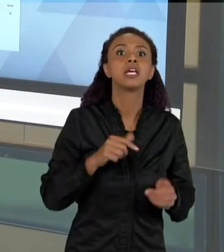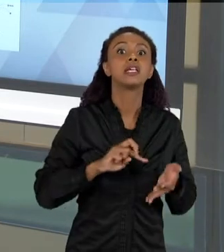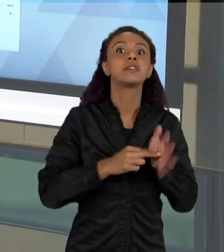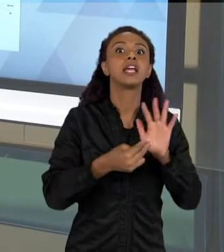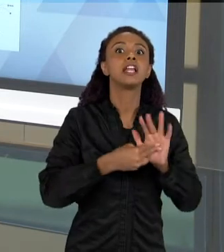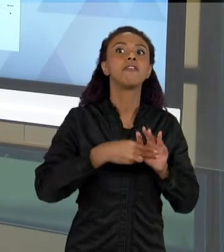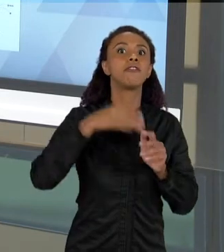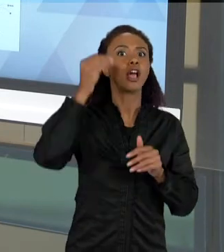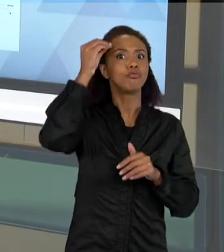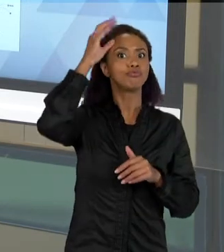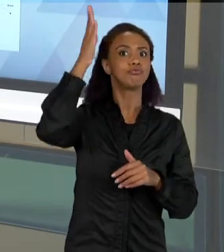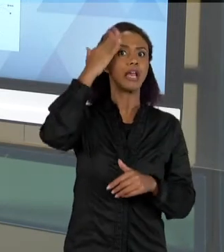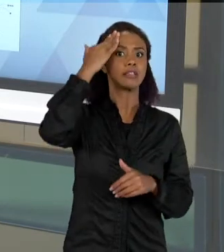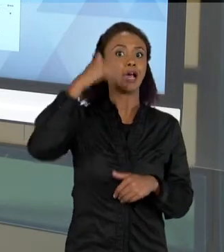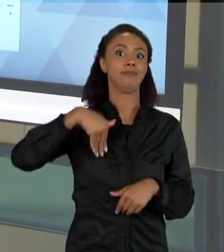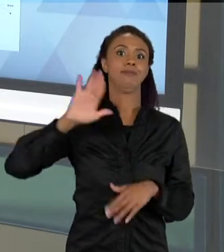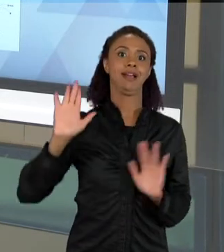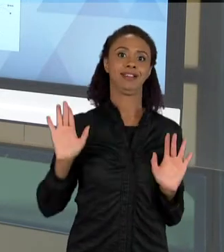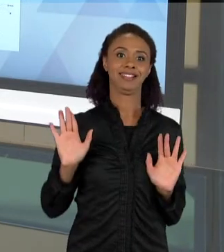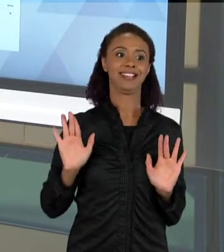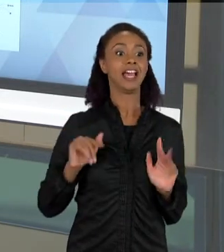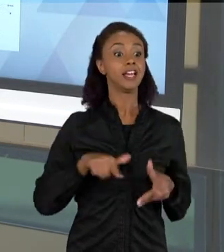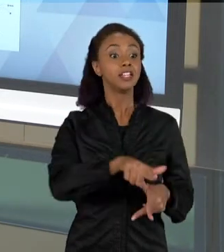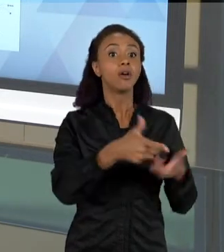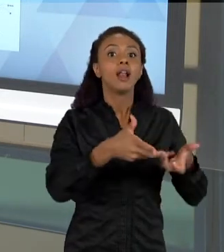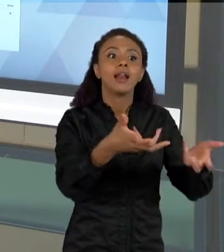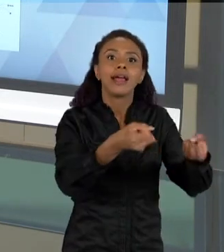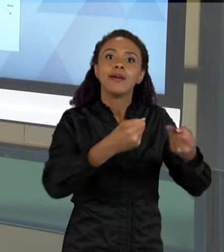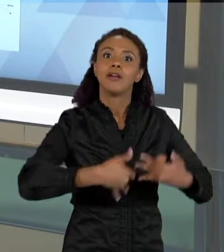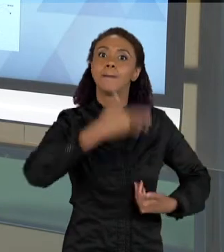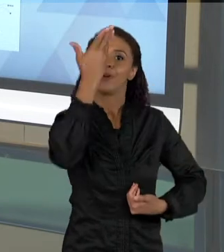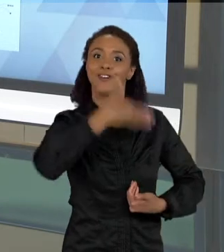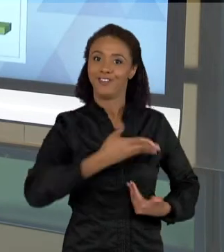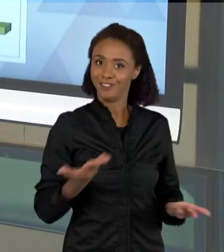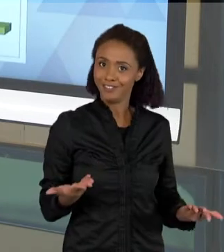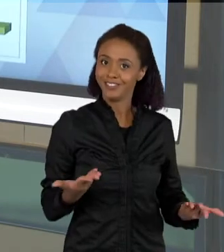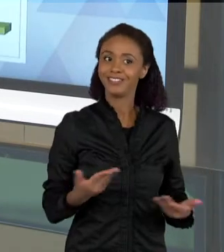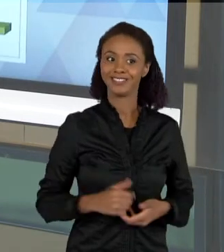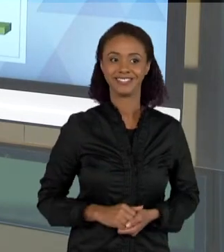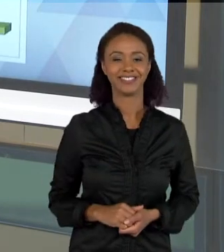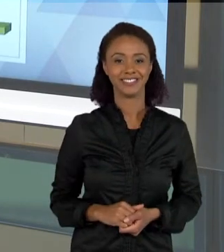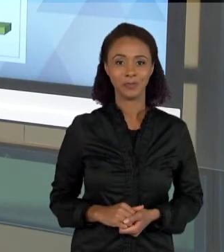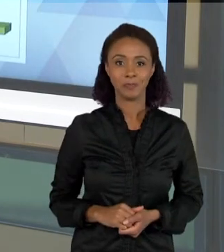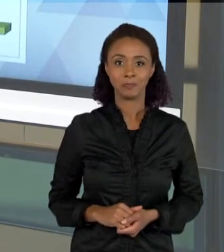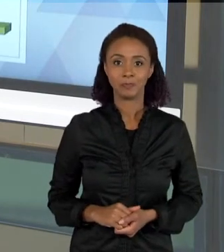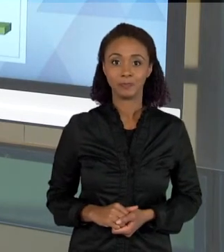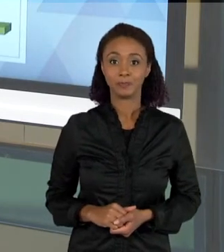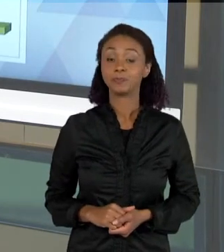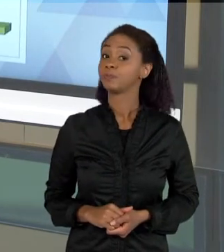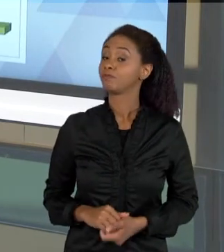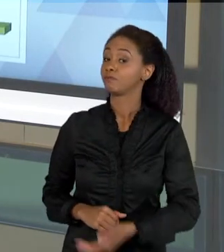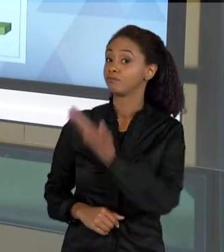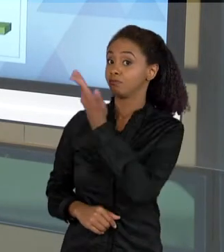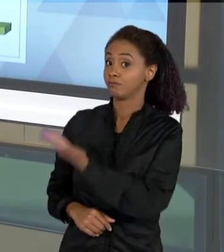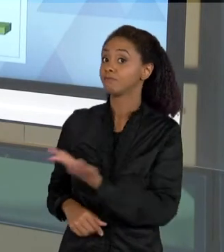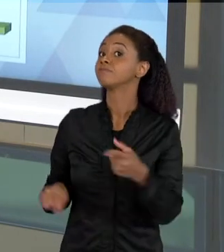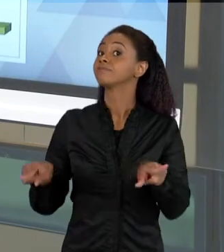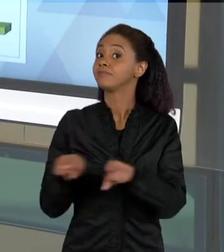ELEMENTOS PARA EXPLICAR AS COISAS. AQUI TAMBÉM HÁ UMA OUTRA PESQUISA QUE NÓS